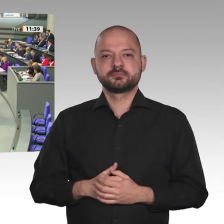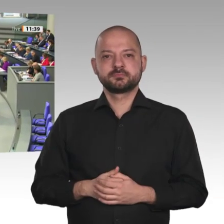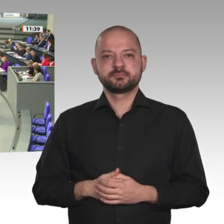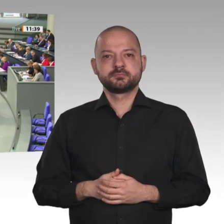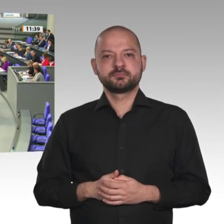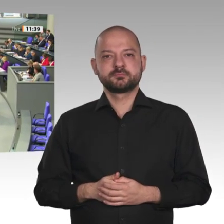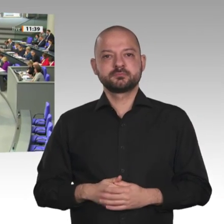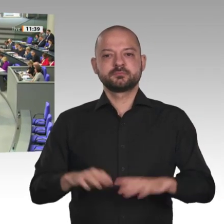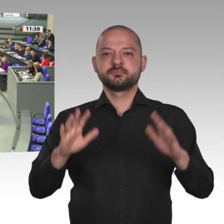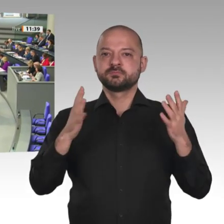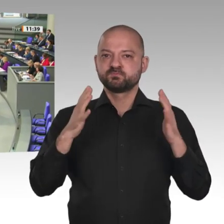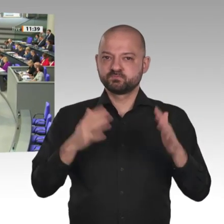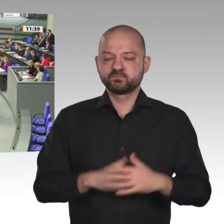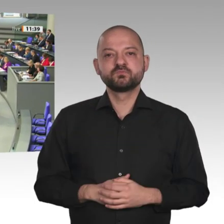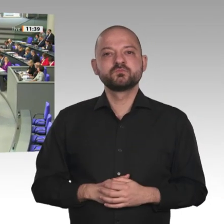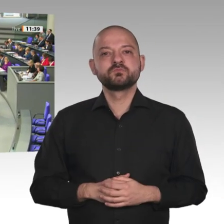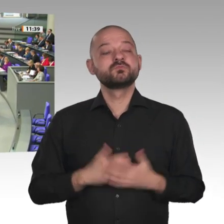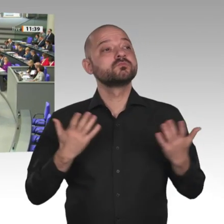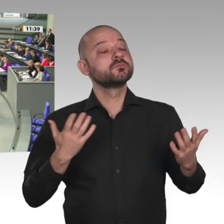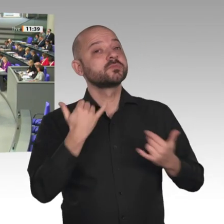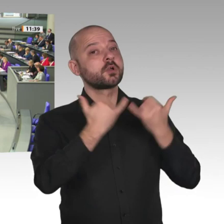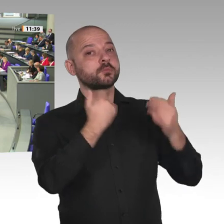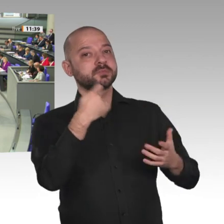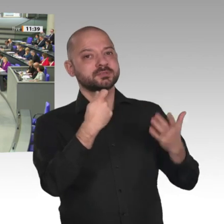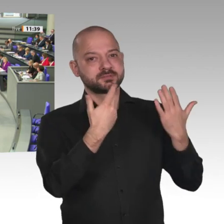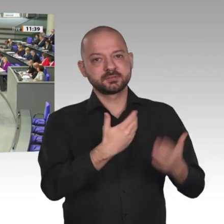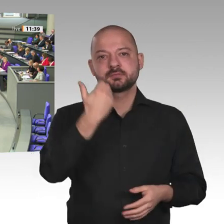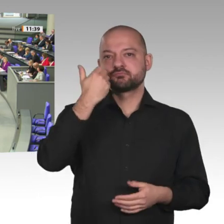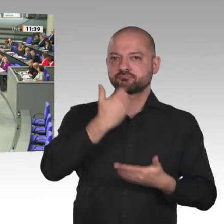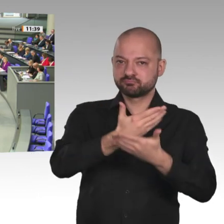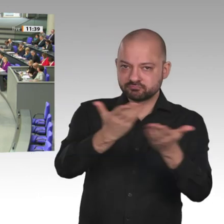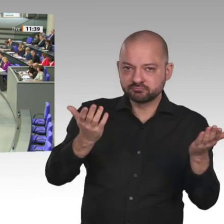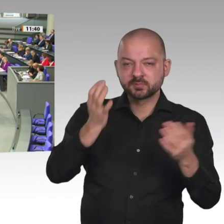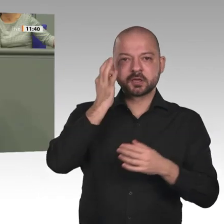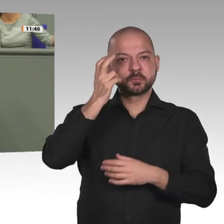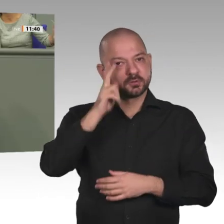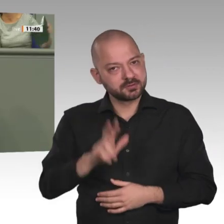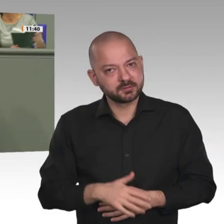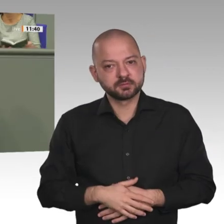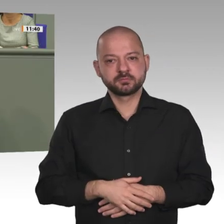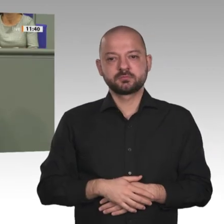Nach 30 Jahren gibt es jetzt eine zivile Übergangsregierung. Premierminister